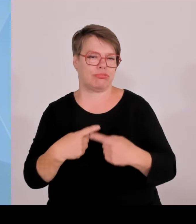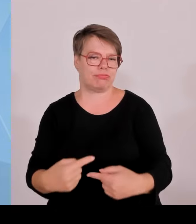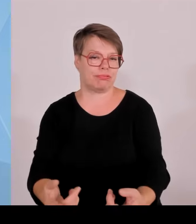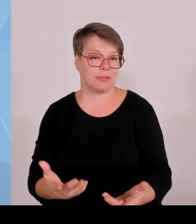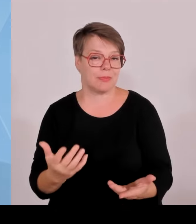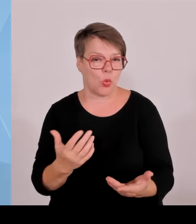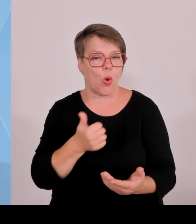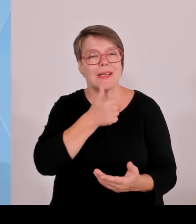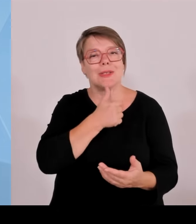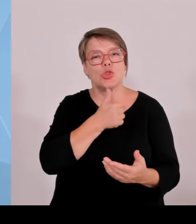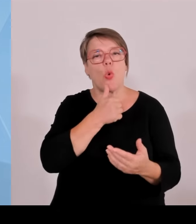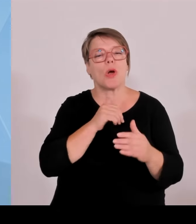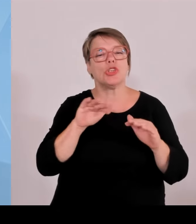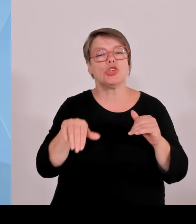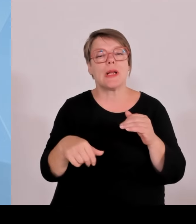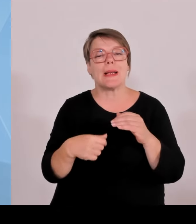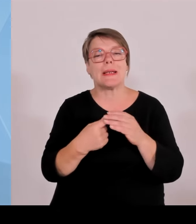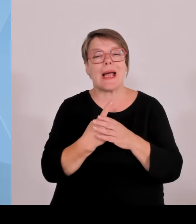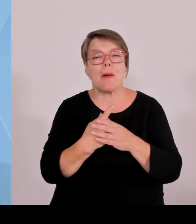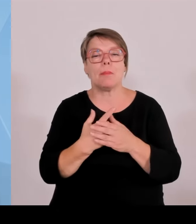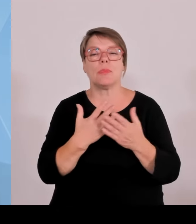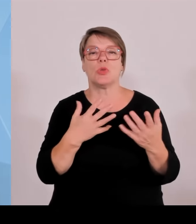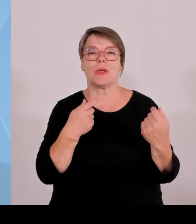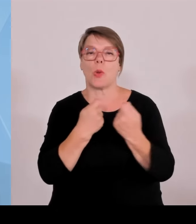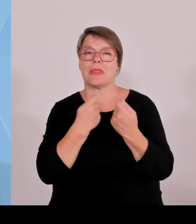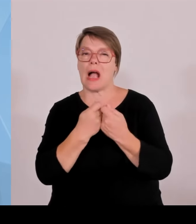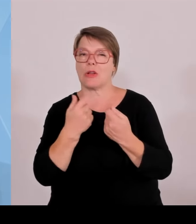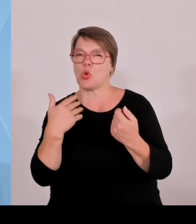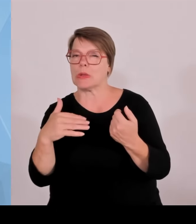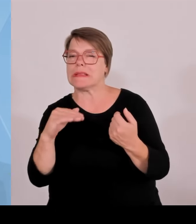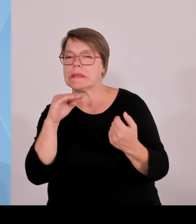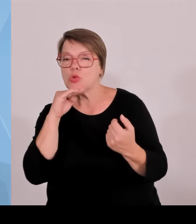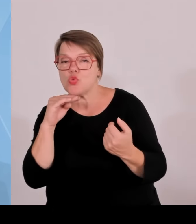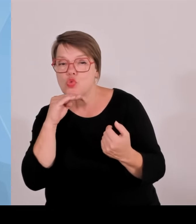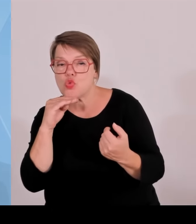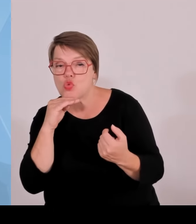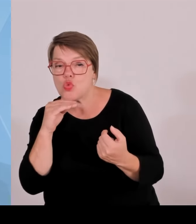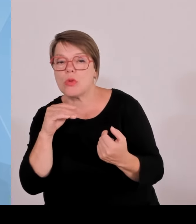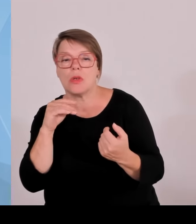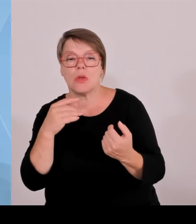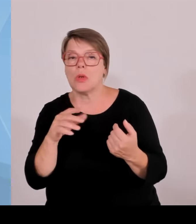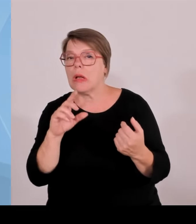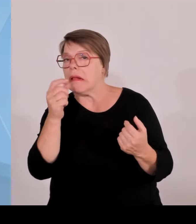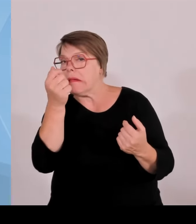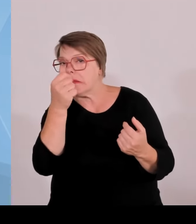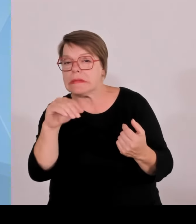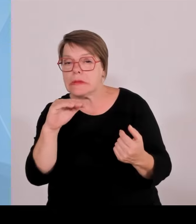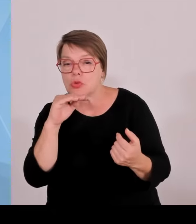Denen ist auch gedient, wenn sie mit der etablierten Wirtschaft mehr zusammenarbeiten. Wir pushen das ganz massiv im Bereich